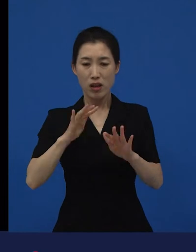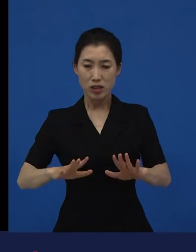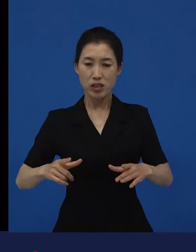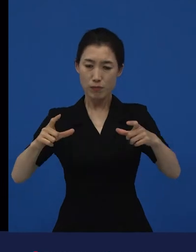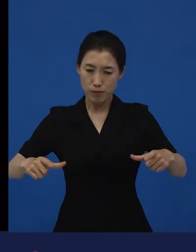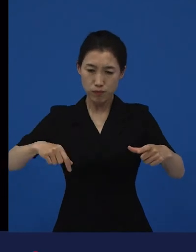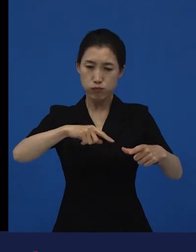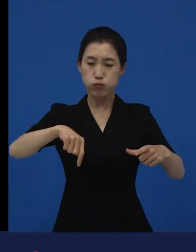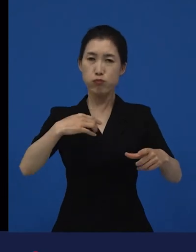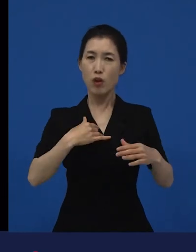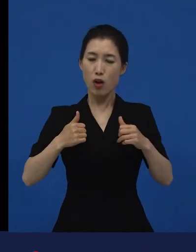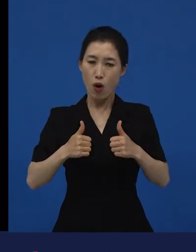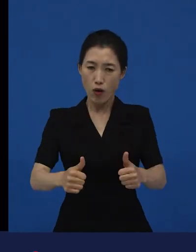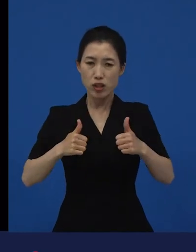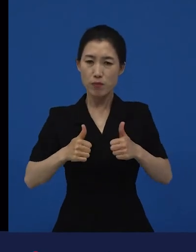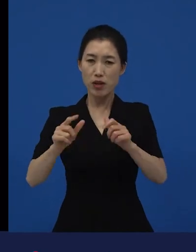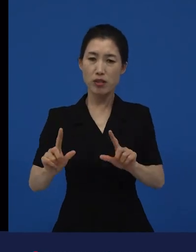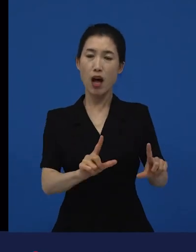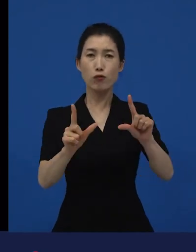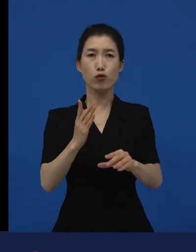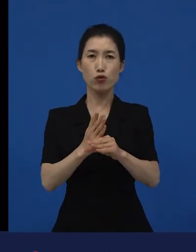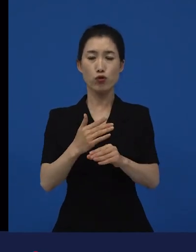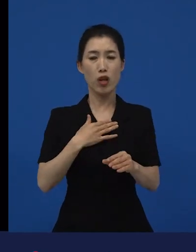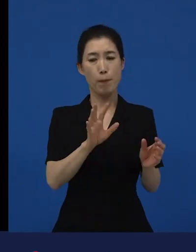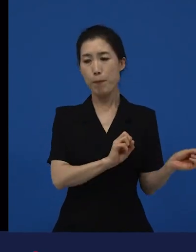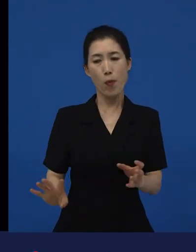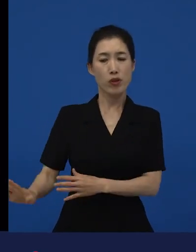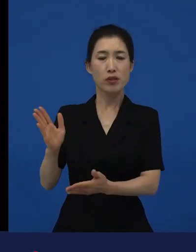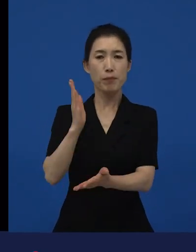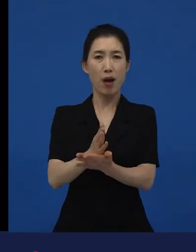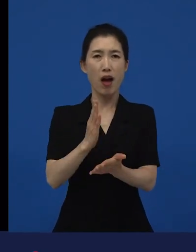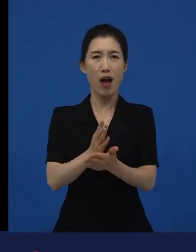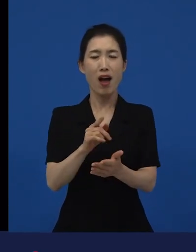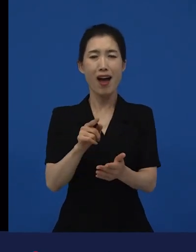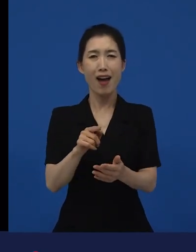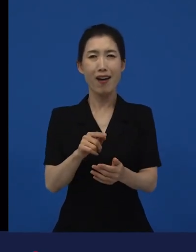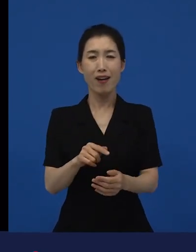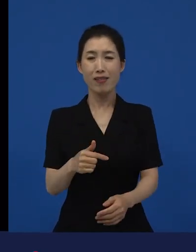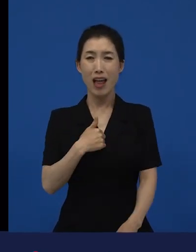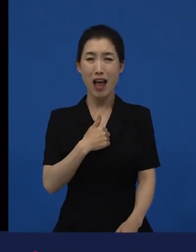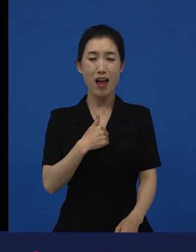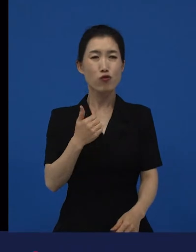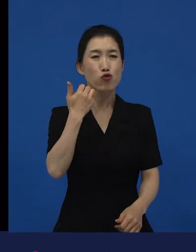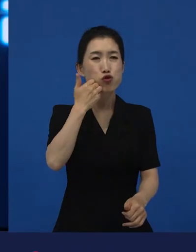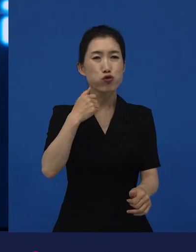근데 나를 폐기처분 하지 말라, 나는 그 누구도 아니다